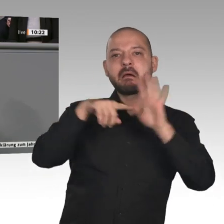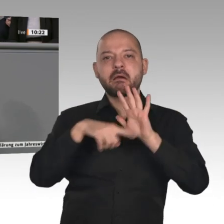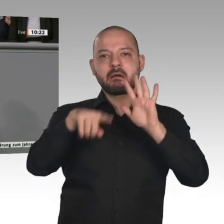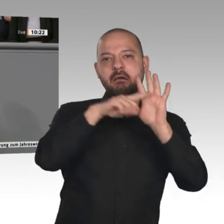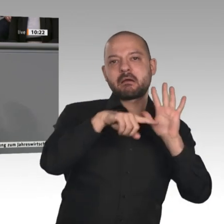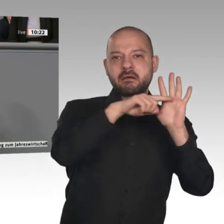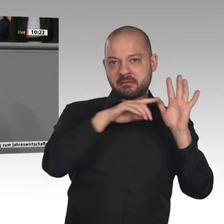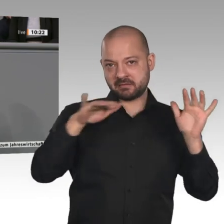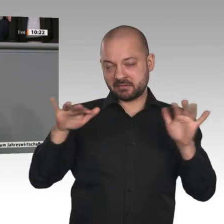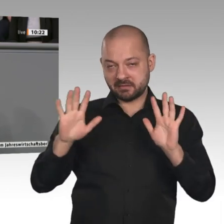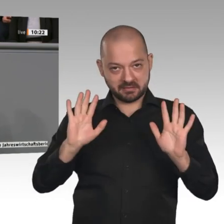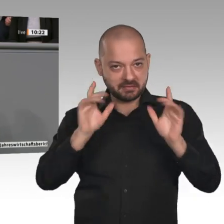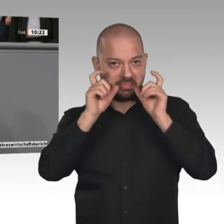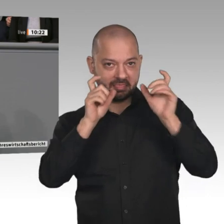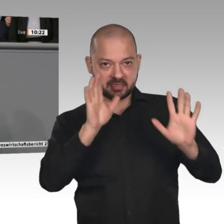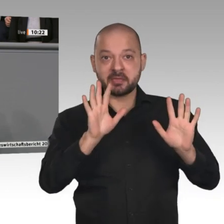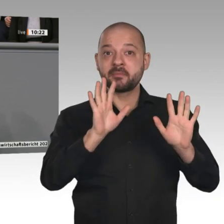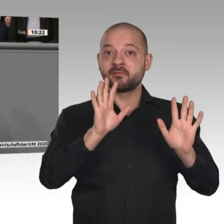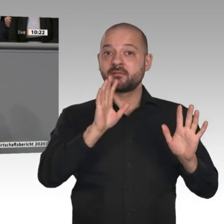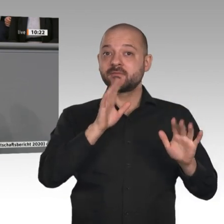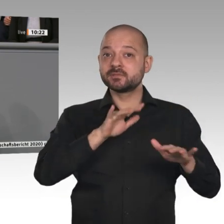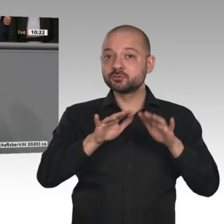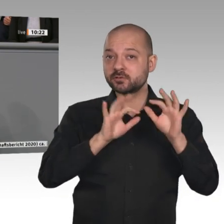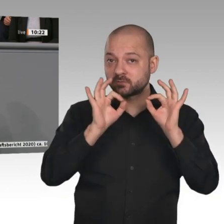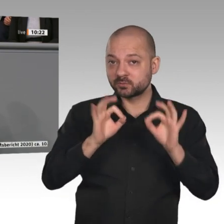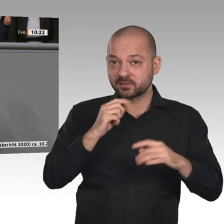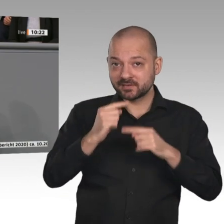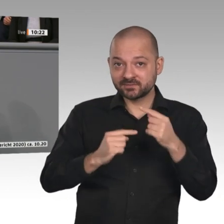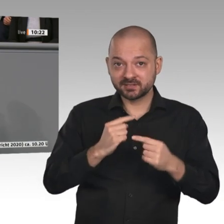unglaublich viel über Außenwirtschaft gesprochen und relativ wenig über Binnenwirtschaft.